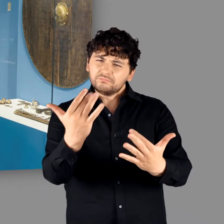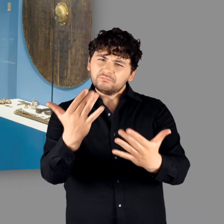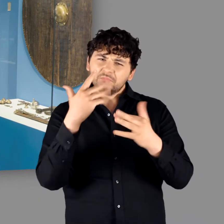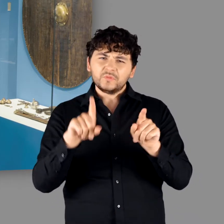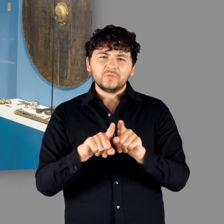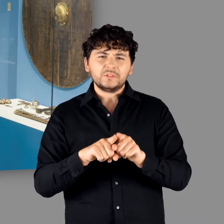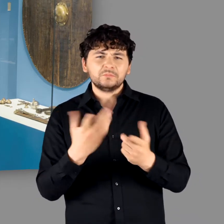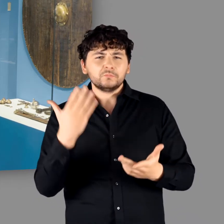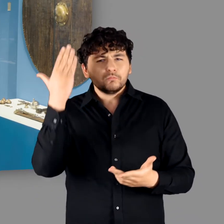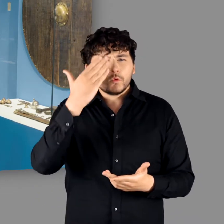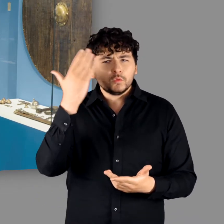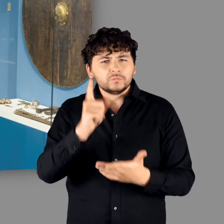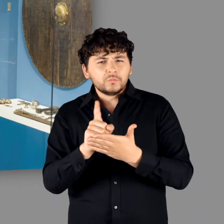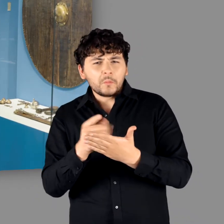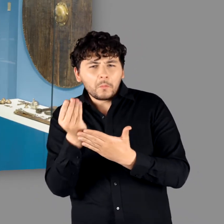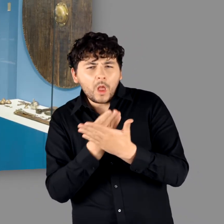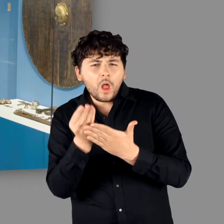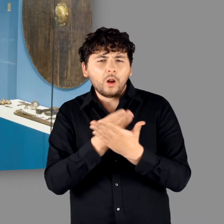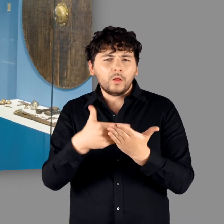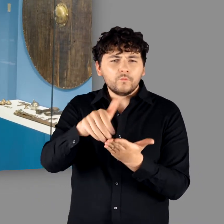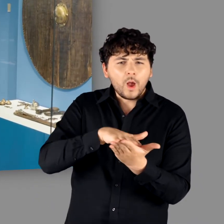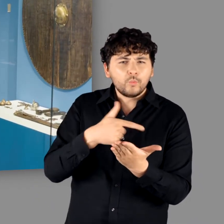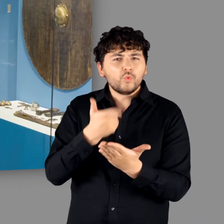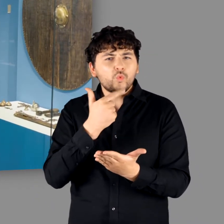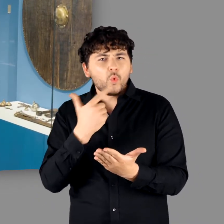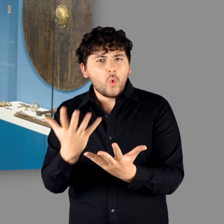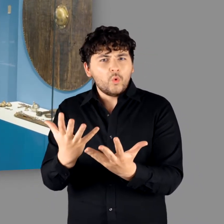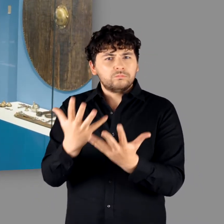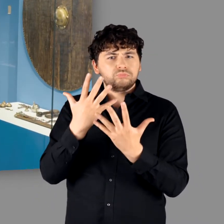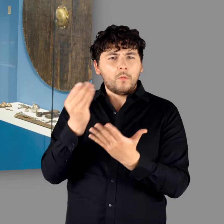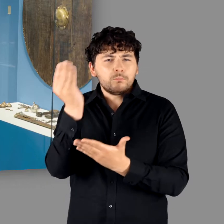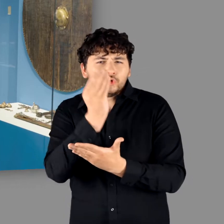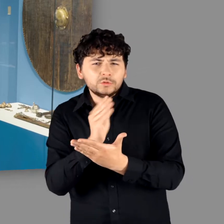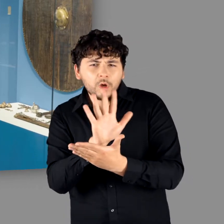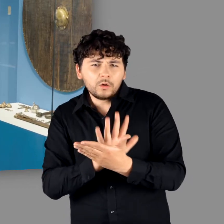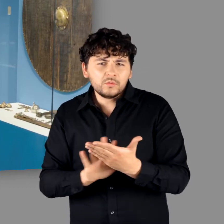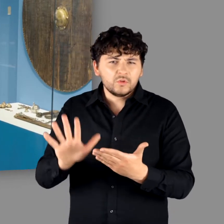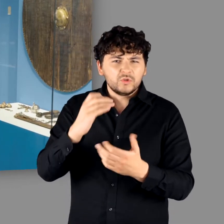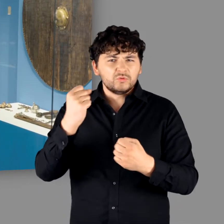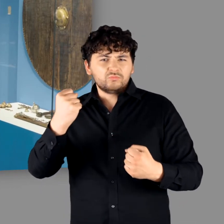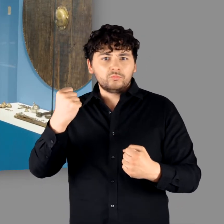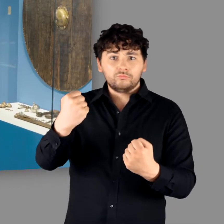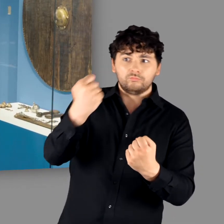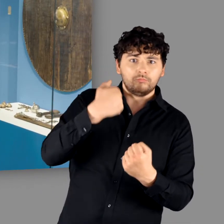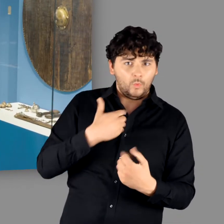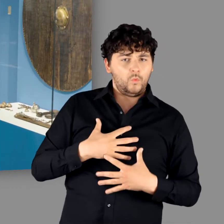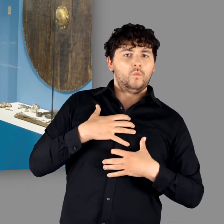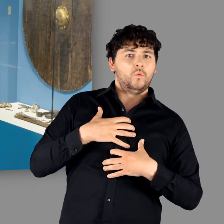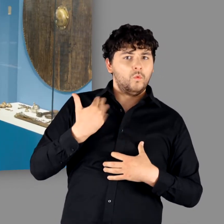"Und es sah wahrscheinlich noch prächtiger aus, wenn man sich vorstellt, dass das bemalt gewesen ist, vielleicht rot leuchtete, mit einem Muster drauf. Wenn man sich vorstellt, dass so ein Schild